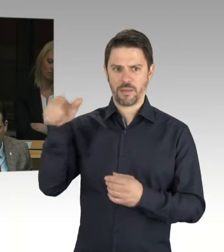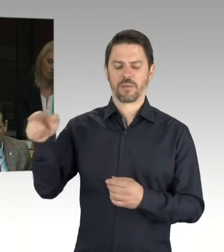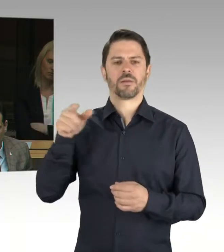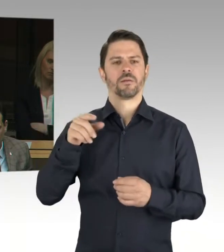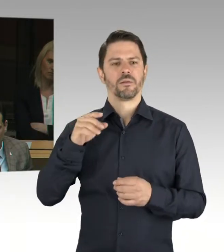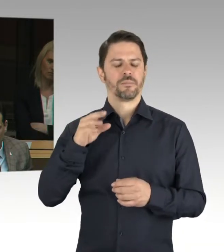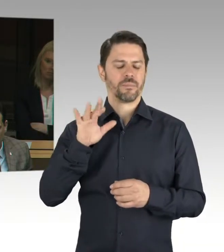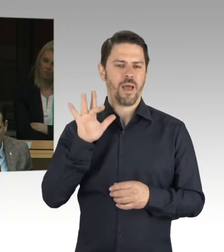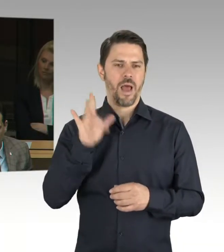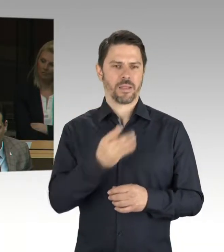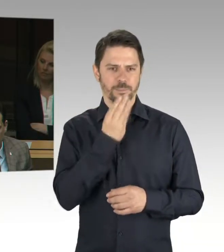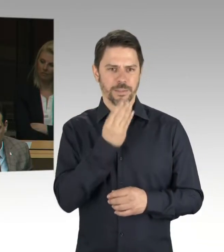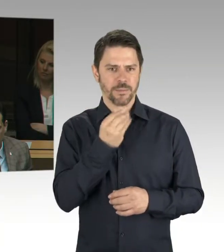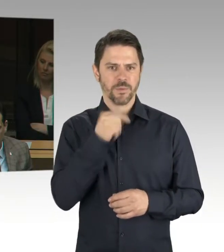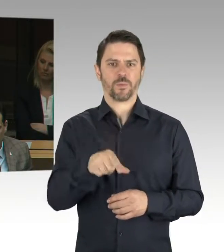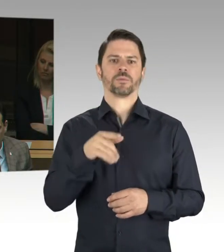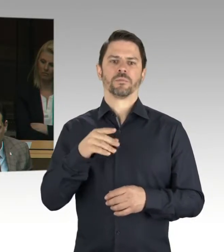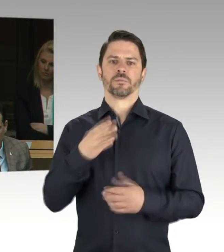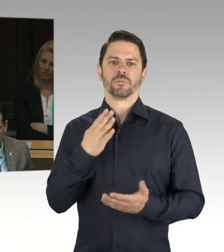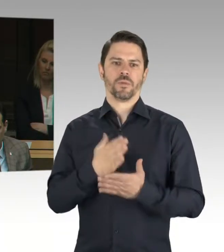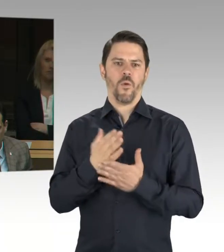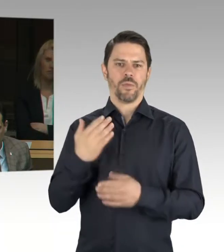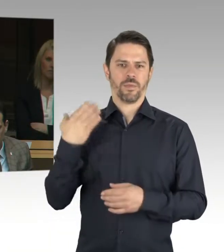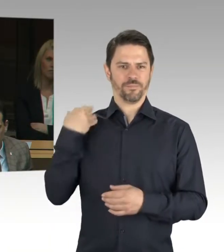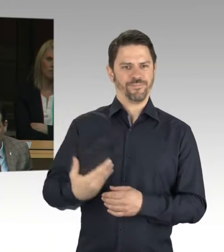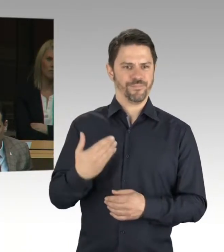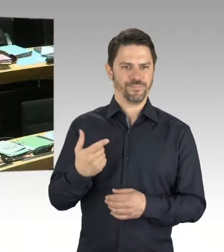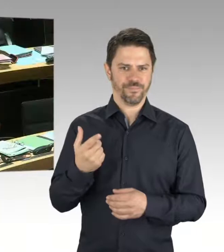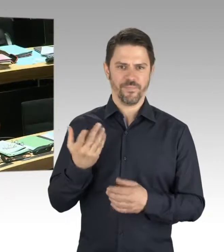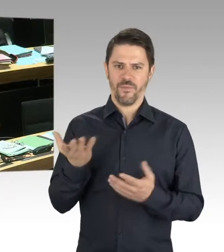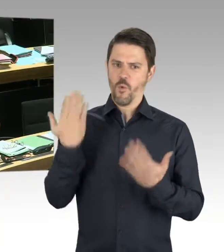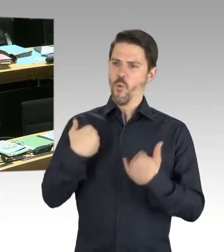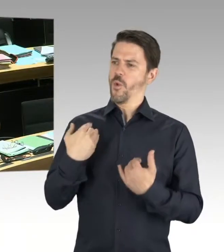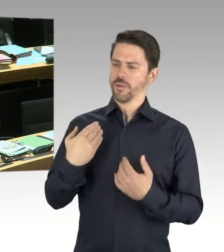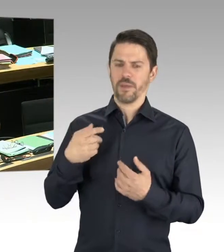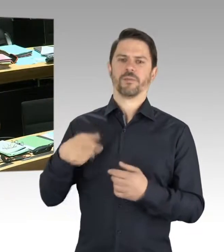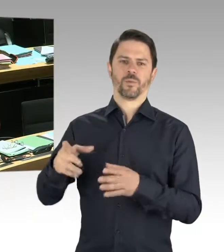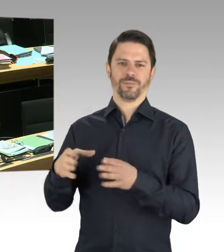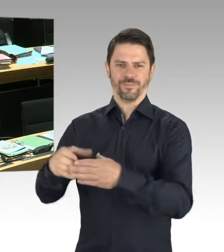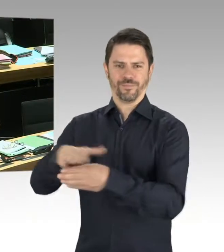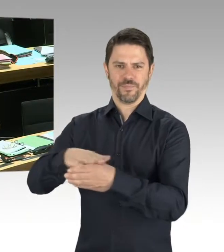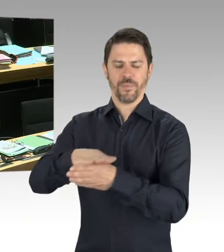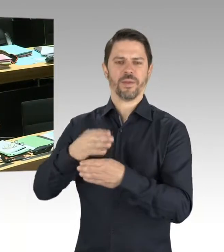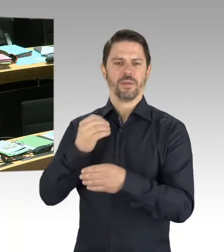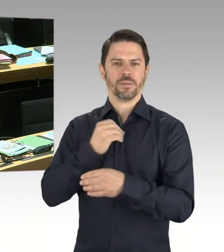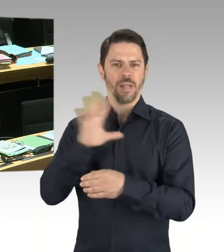(Präsidium) Herr Senator Geisel. (Rednerwechsel) Sehr geehrter Herr Wild, der Zusammenhang zur Schändung russischer Ehrenmäler